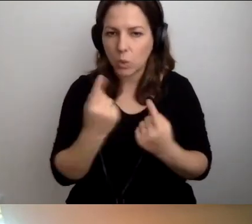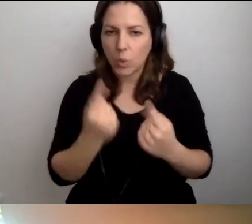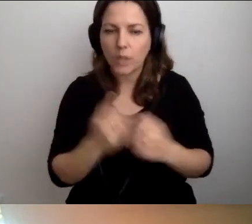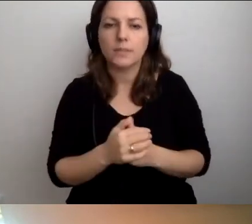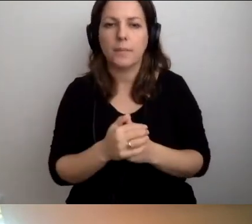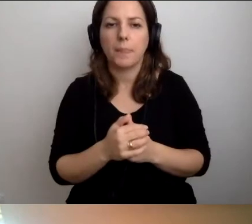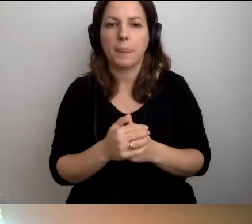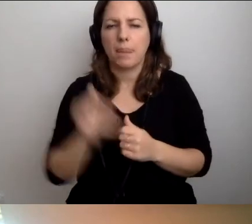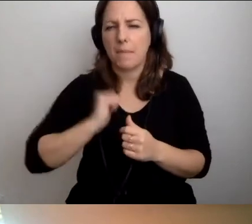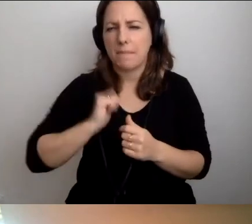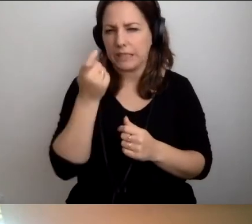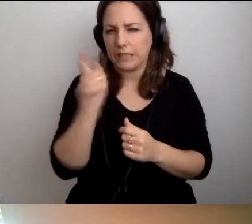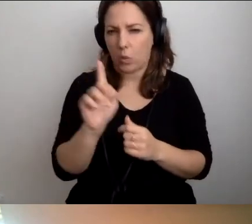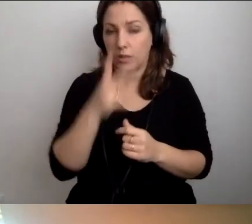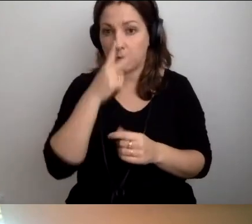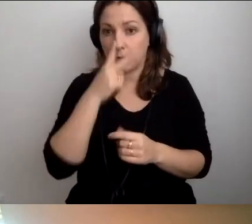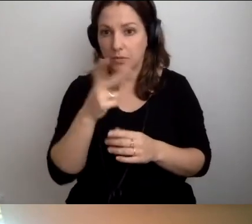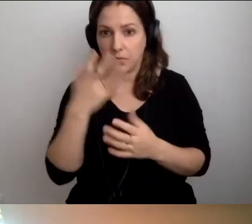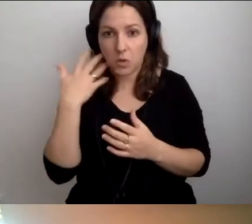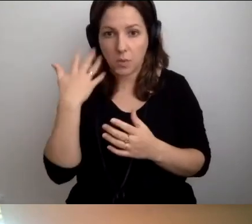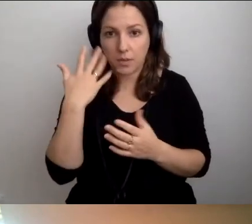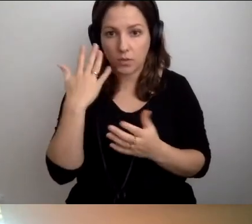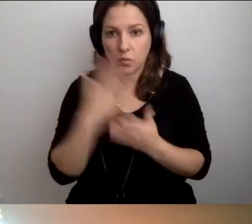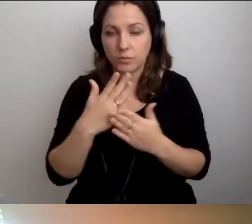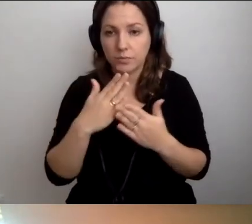Poczekamy sekundeczkę. Zobaczymy, czy Robert się ustabilizuje.